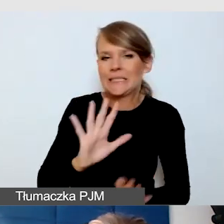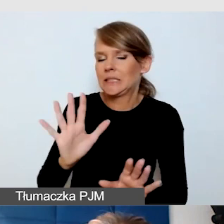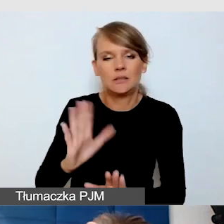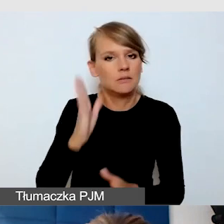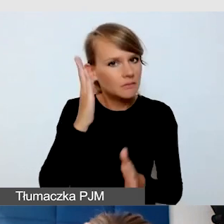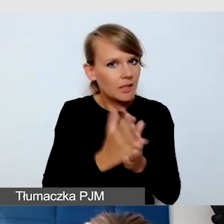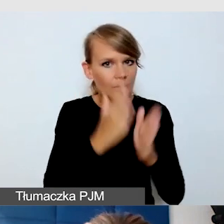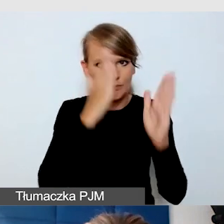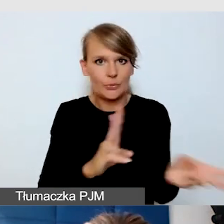CC, closed captions,